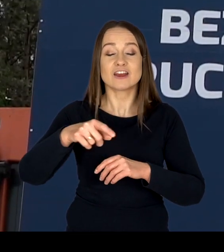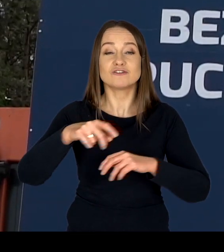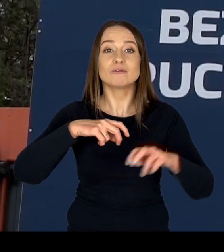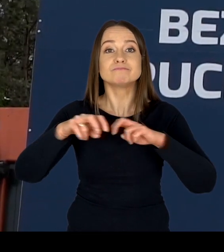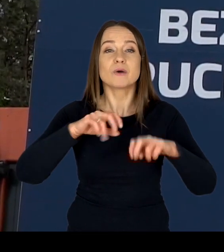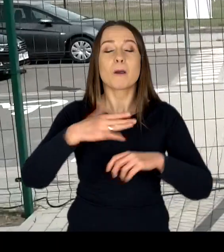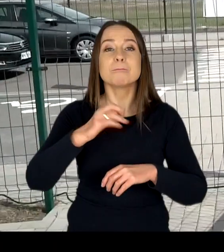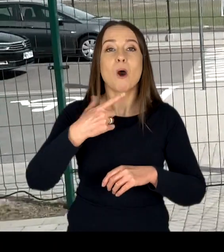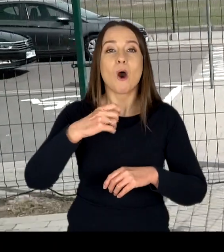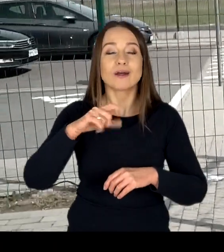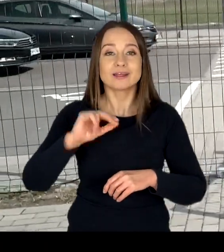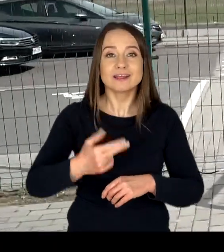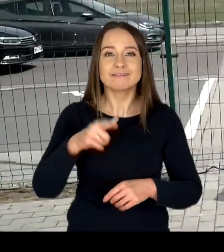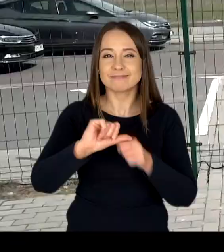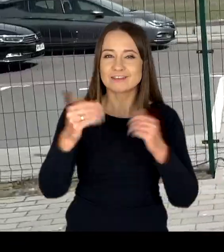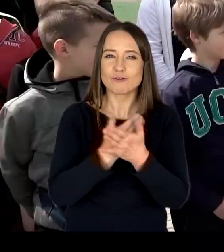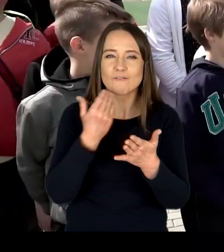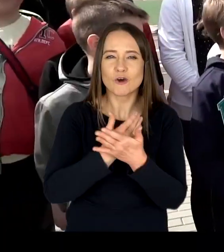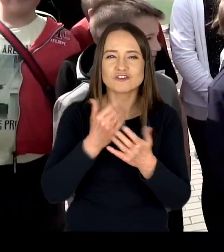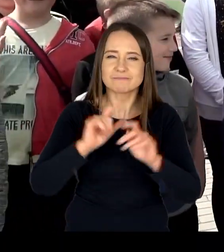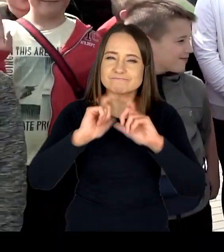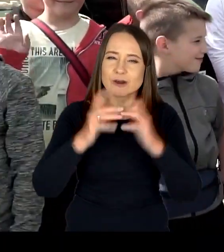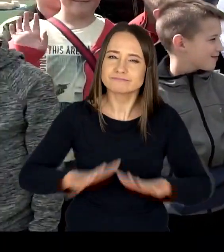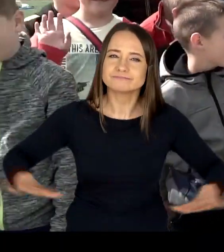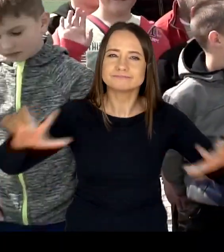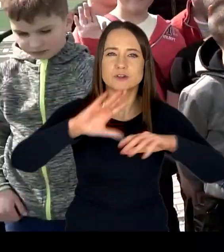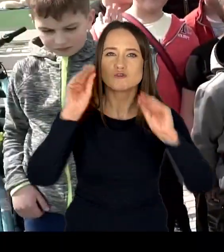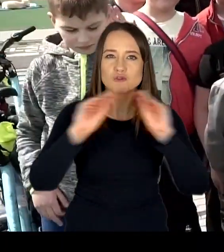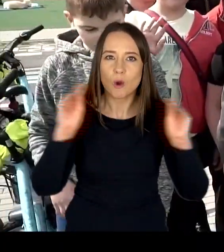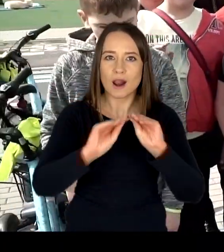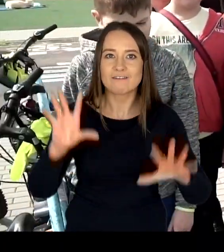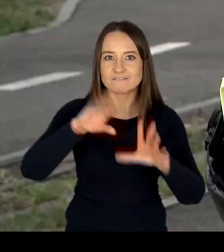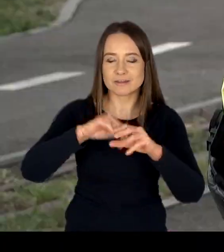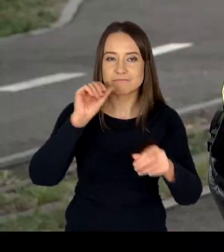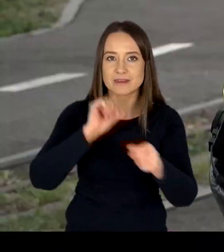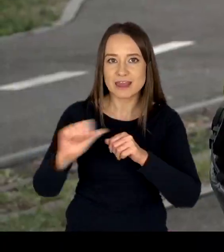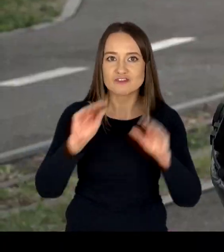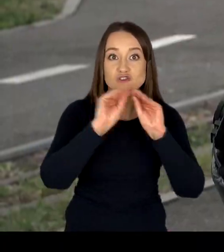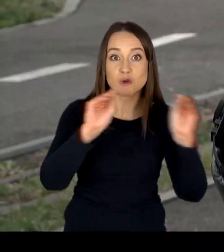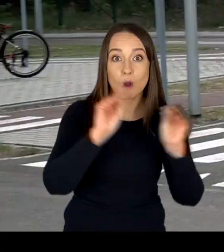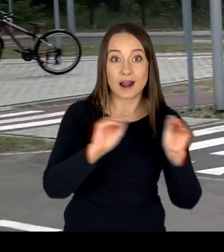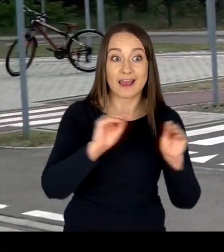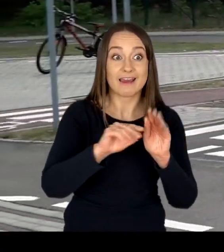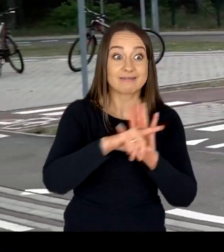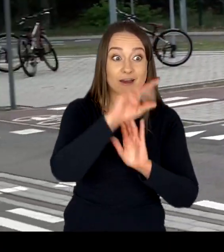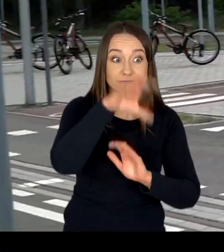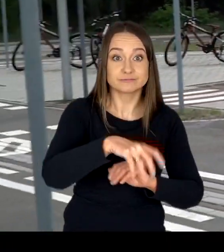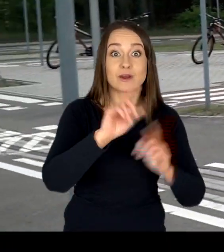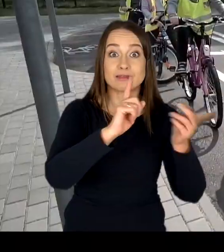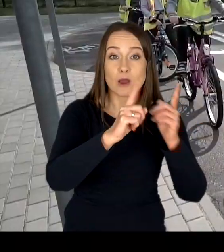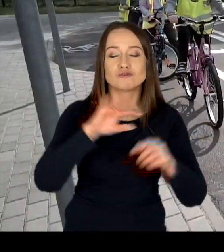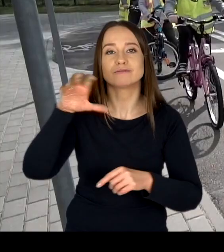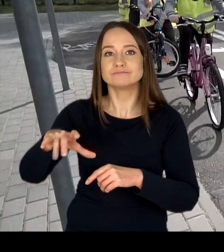działa nowoczesny kompleks szkoleniowy w którym odbywają się szkolenia dla nauczycieli, dzieci i młodzieży